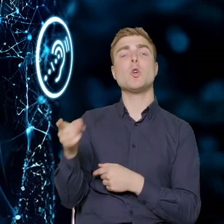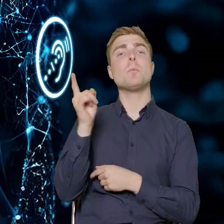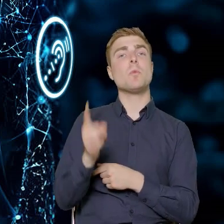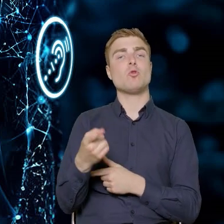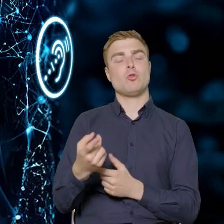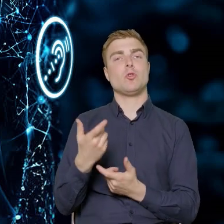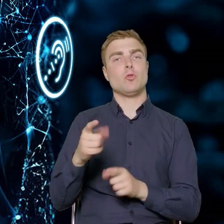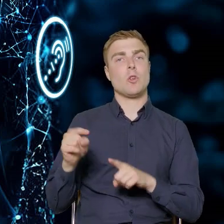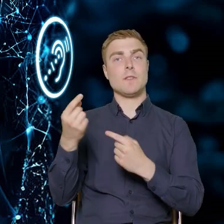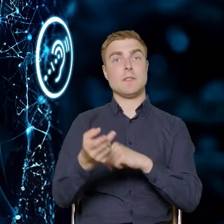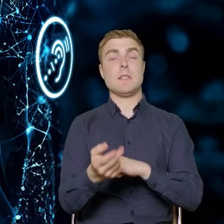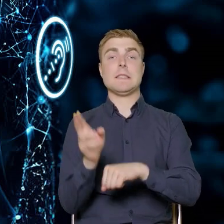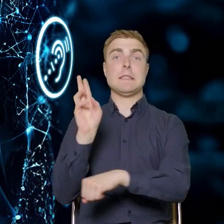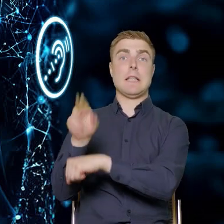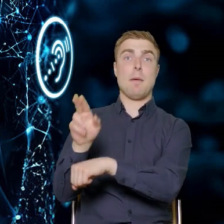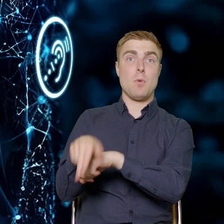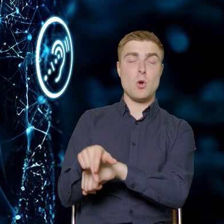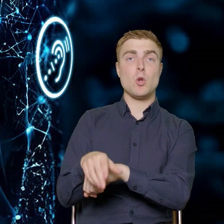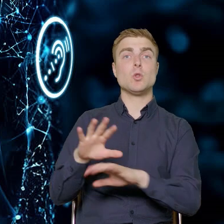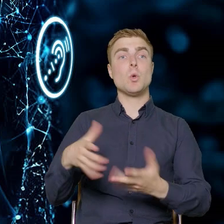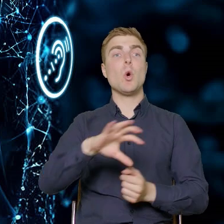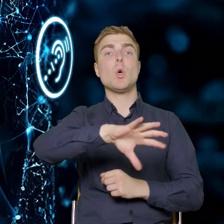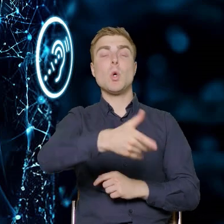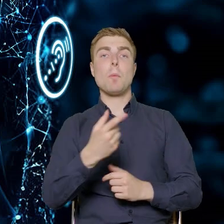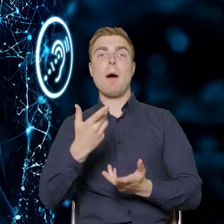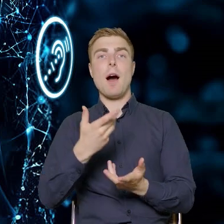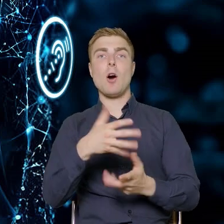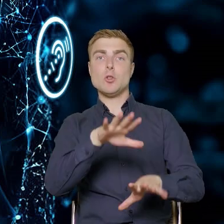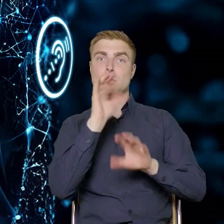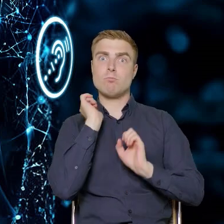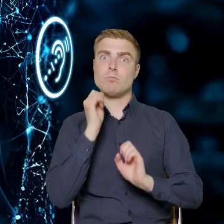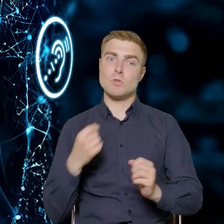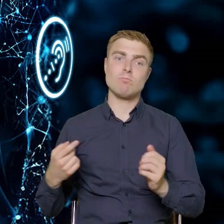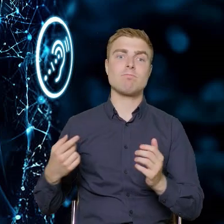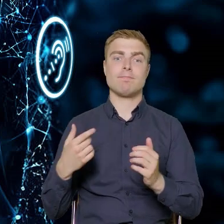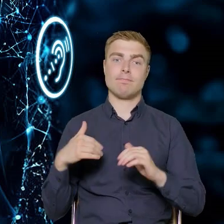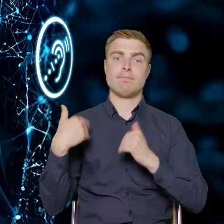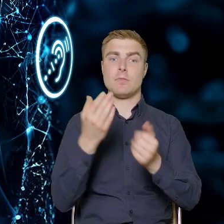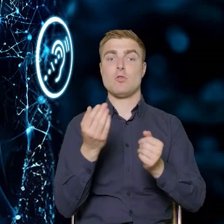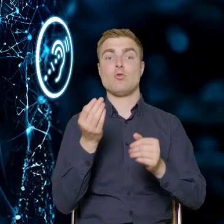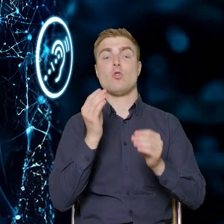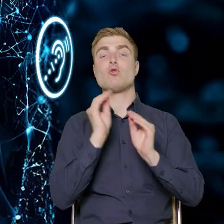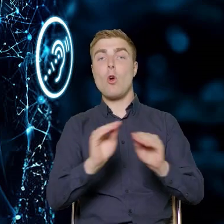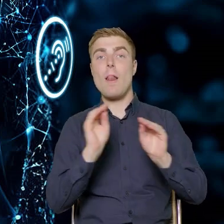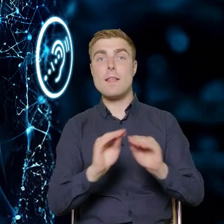czyli dotrzeć do grupy docelowej w naszym projekcie. Oprócz tego beneficjent musi przeprowadzić szkolenia